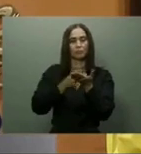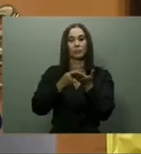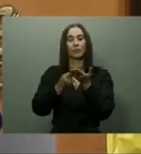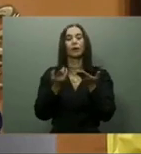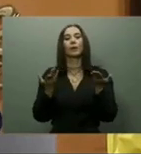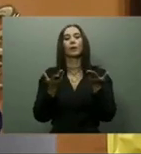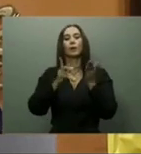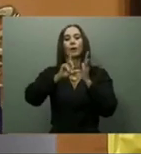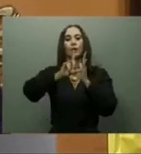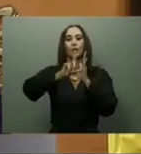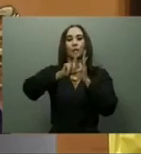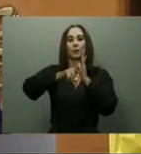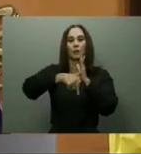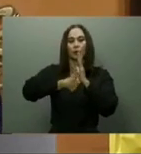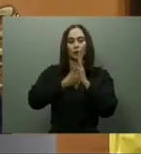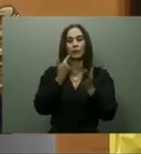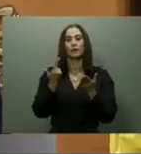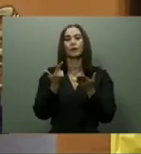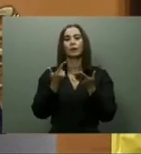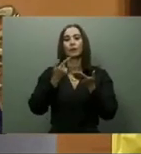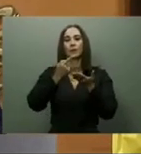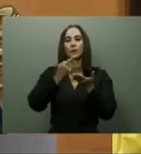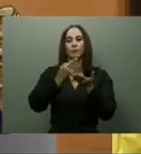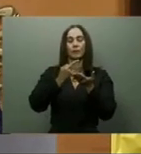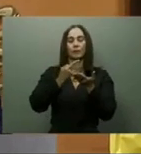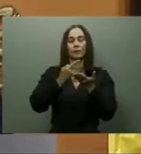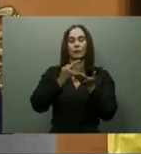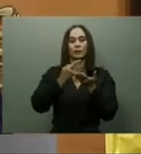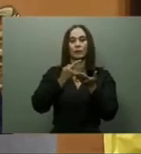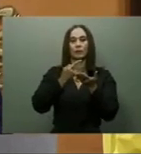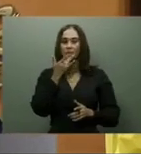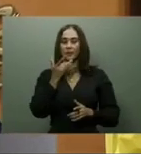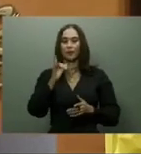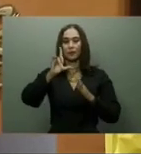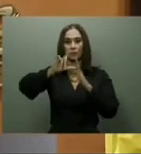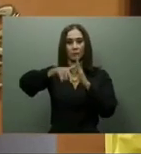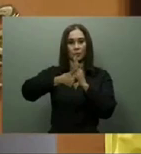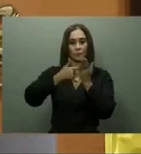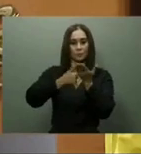que durante más de un año han estado trabajando con IFEMA que es la empresa que realiza Fitur,